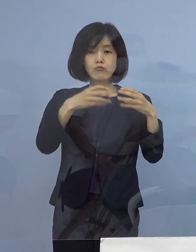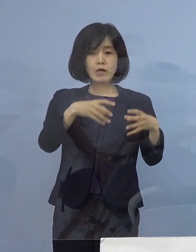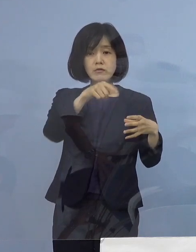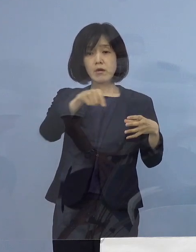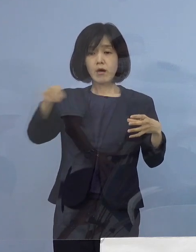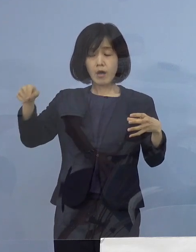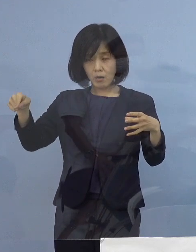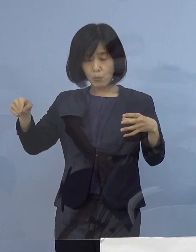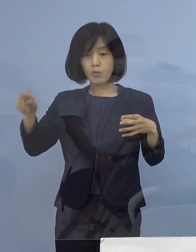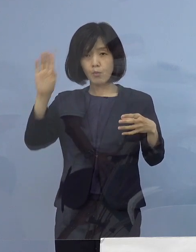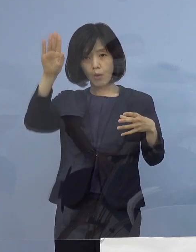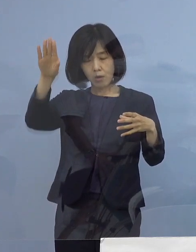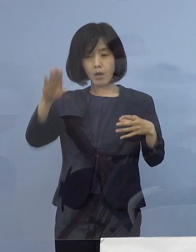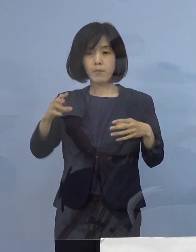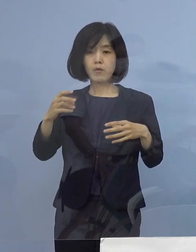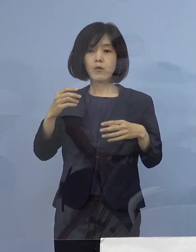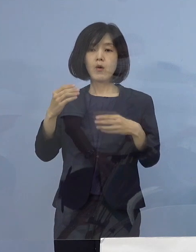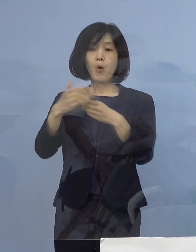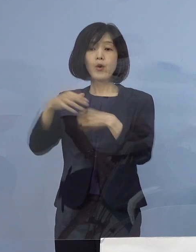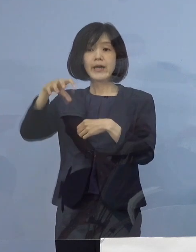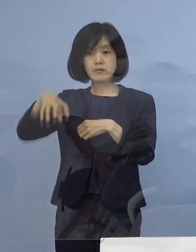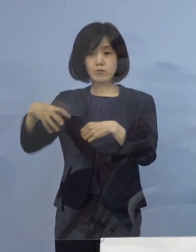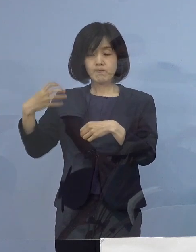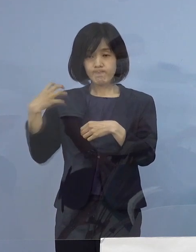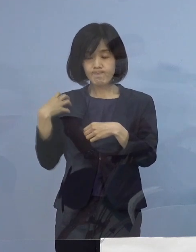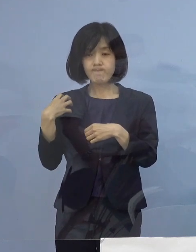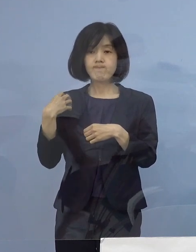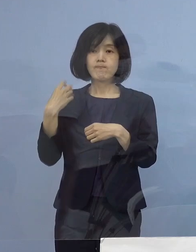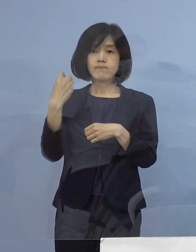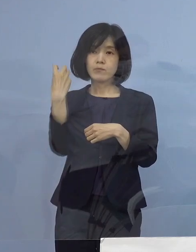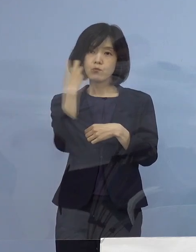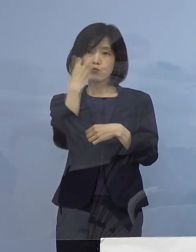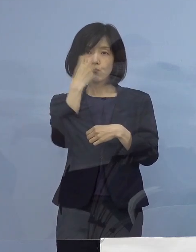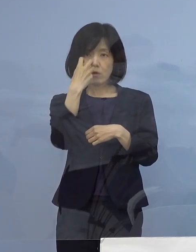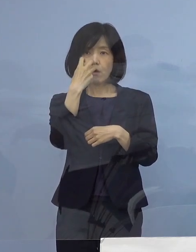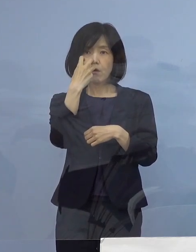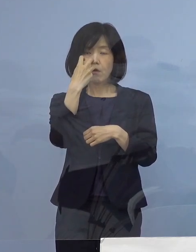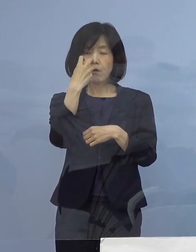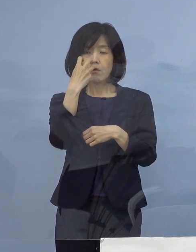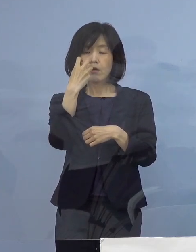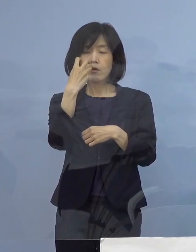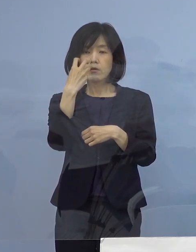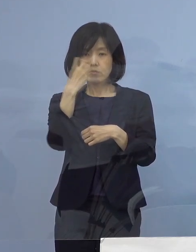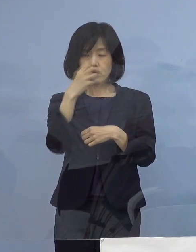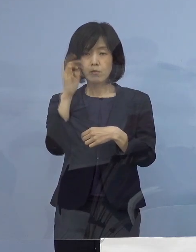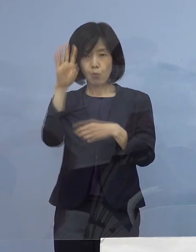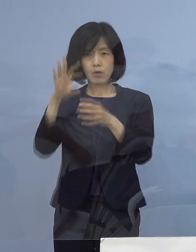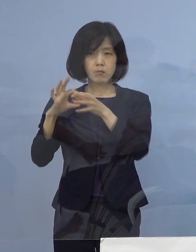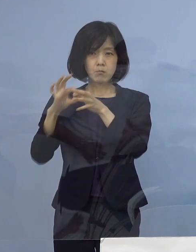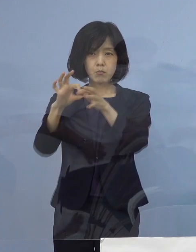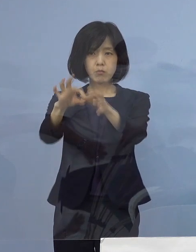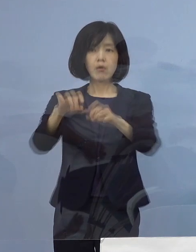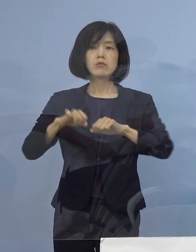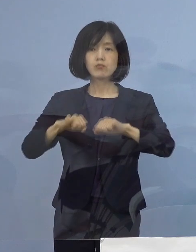引き続き、保健所による積極的疫学調査 こちらを継続させていただきまして